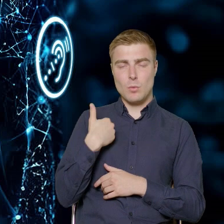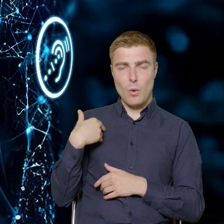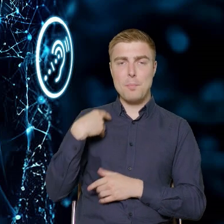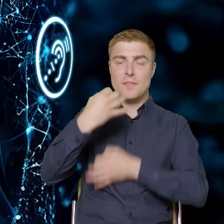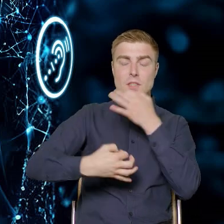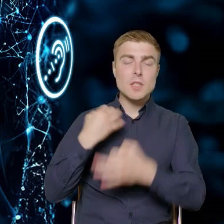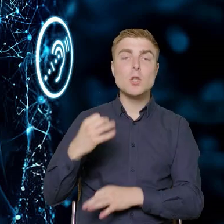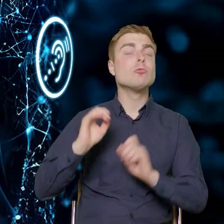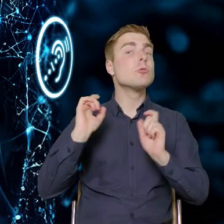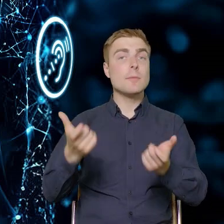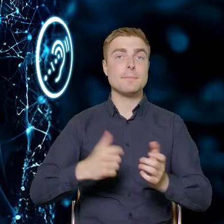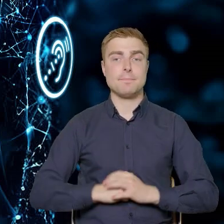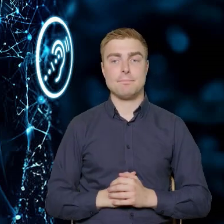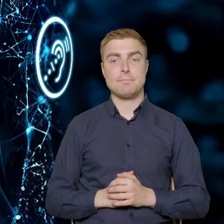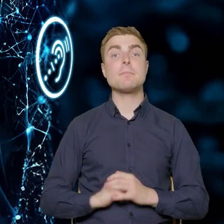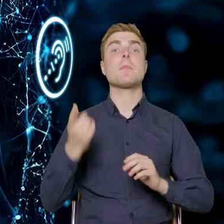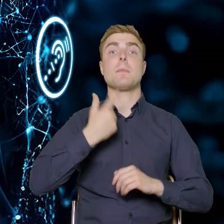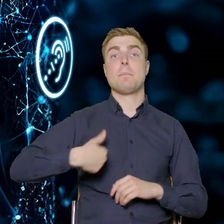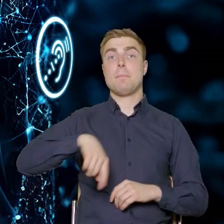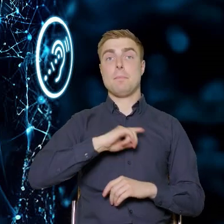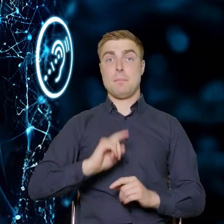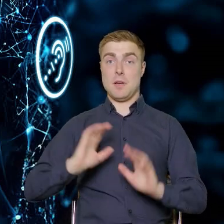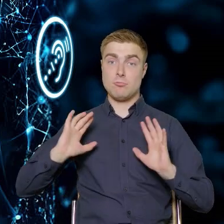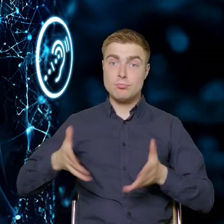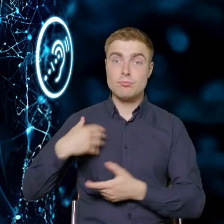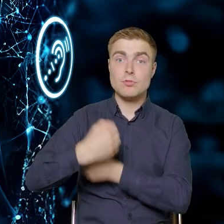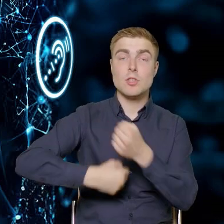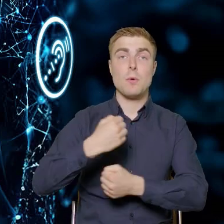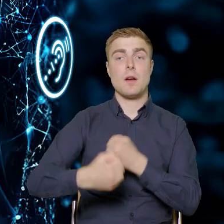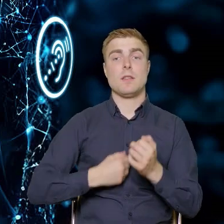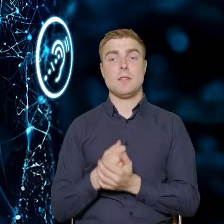Czyli nasza interwencja, nasze środki są po to,